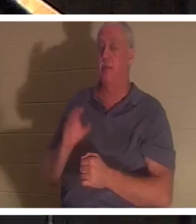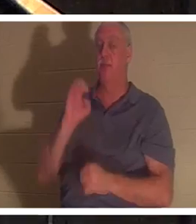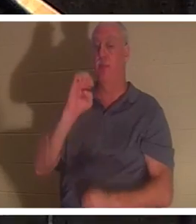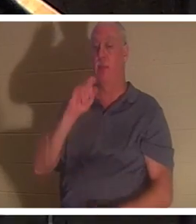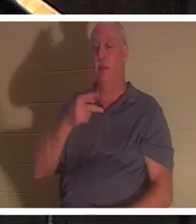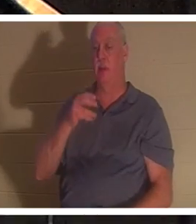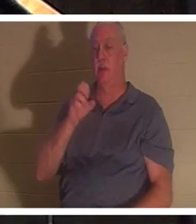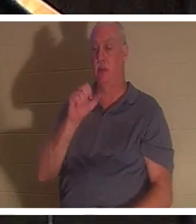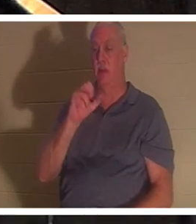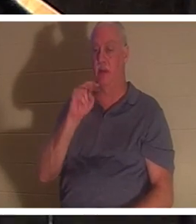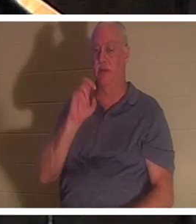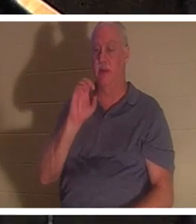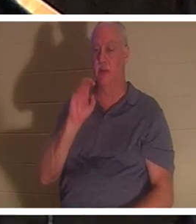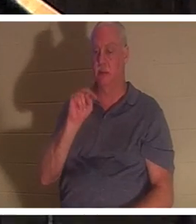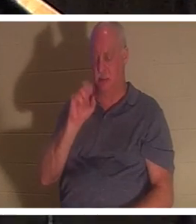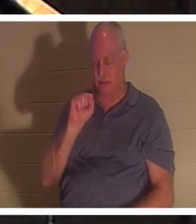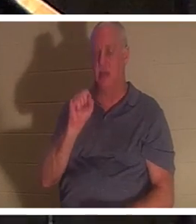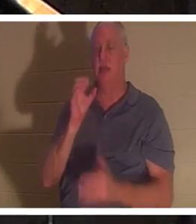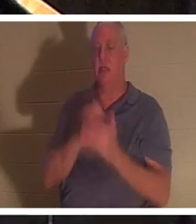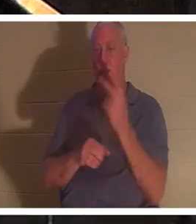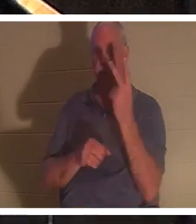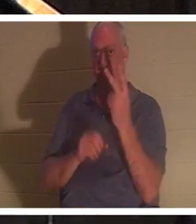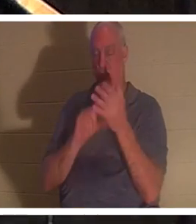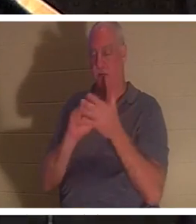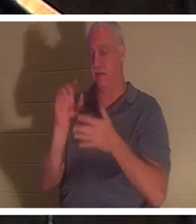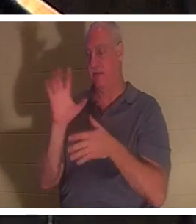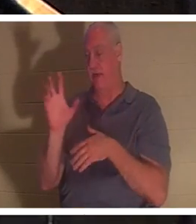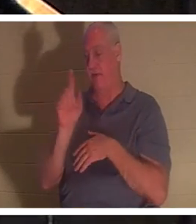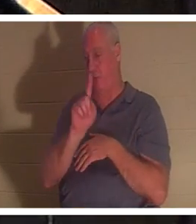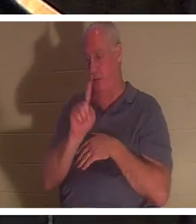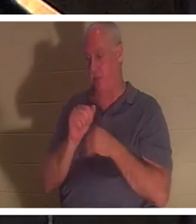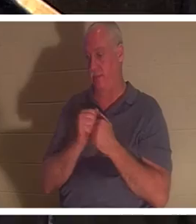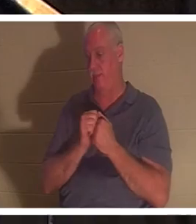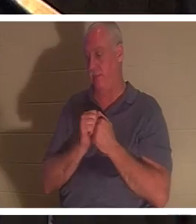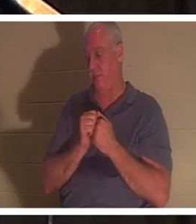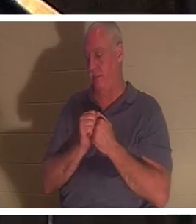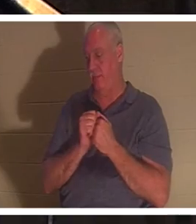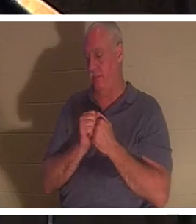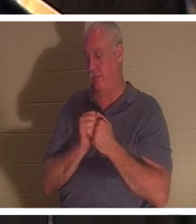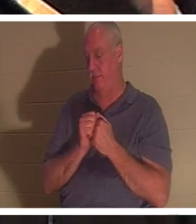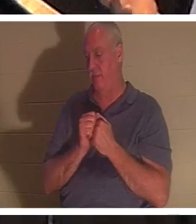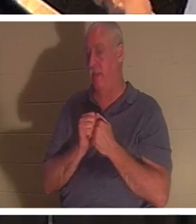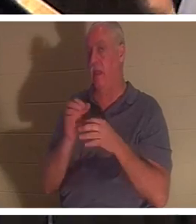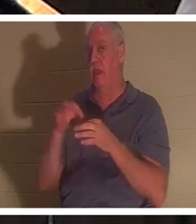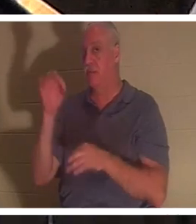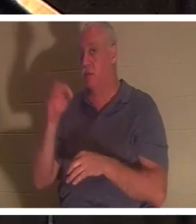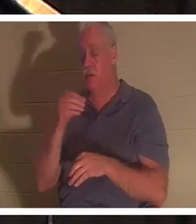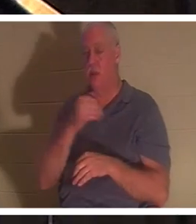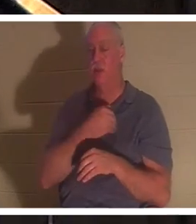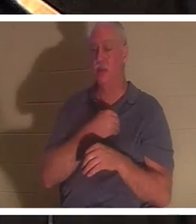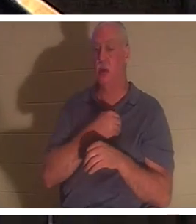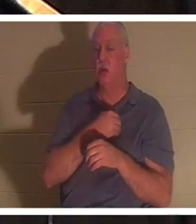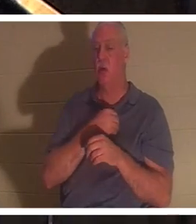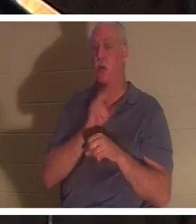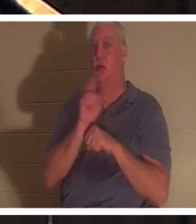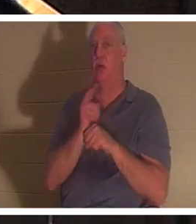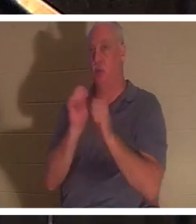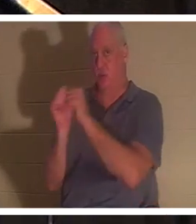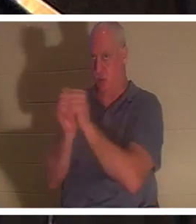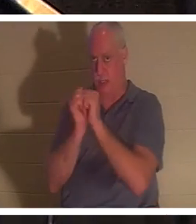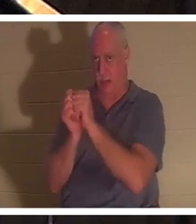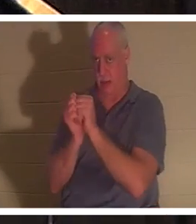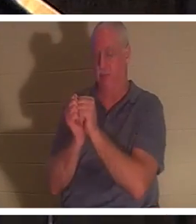во 2-й главе Послания к Ефесянам, а также в 1-м и 5-м стихах. Дух и душа используются в Писании взаимозаменяемо. И в